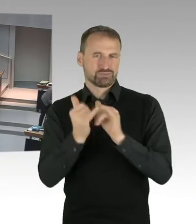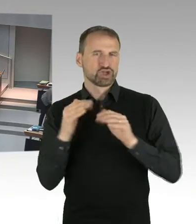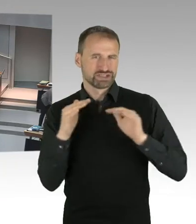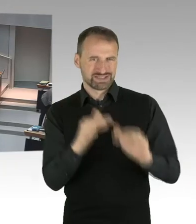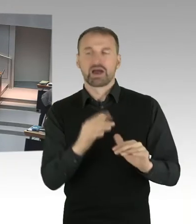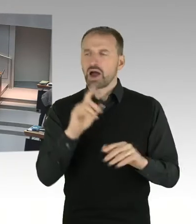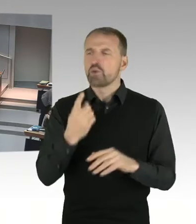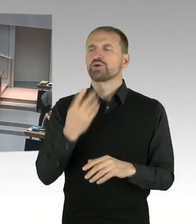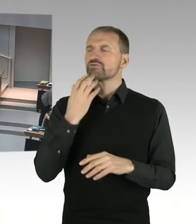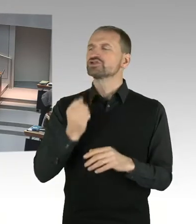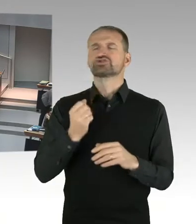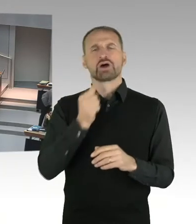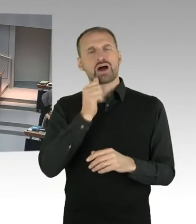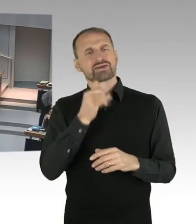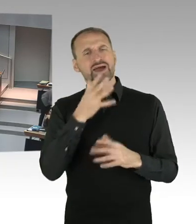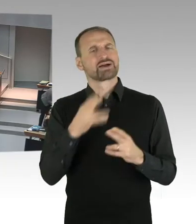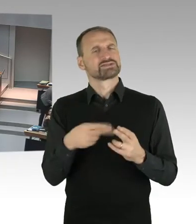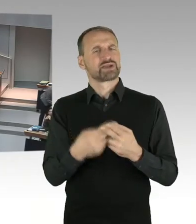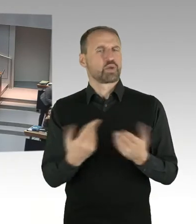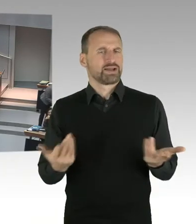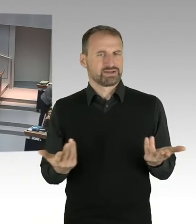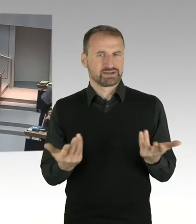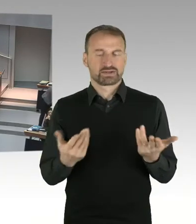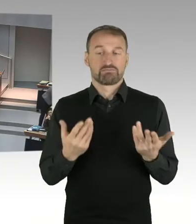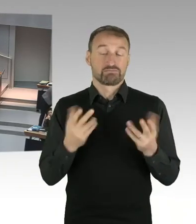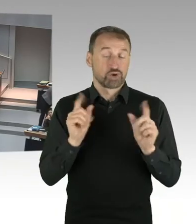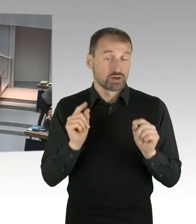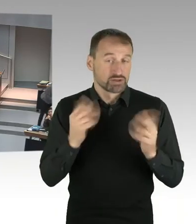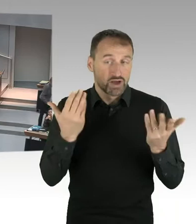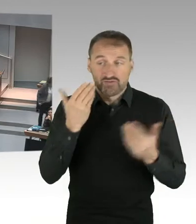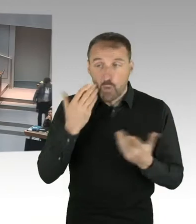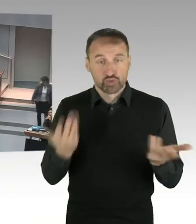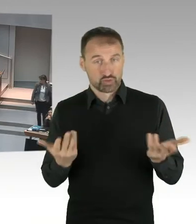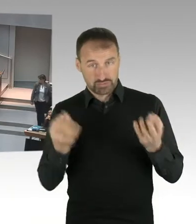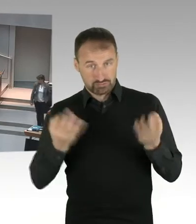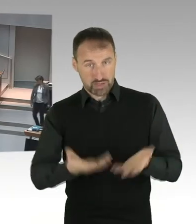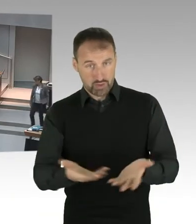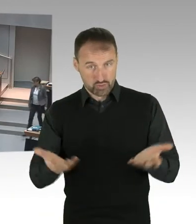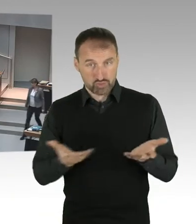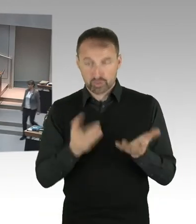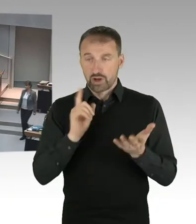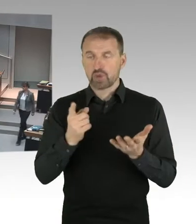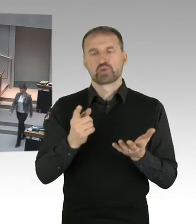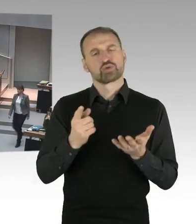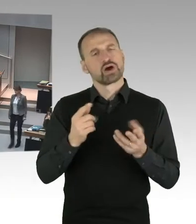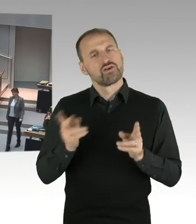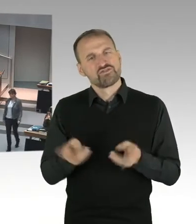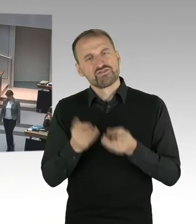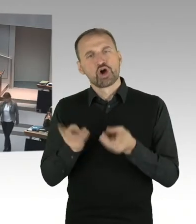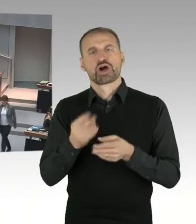auch ein Anteil förderfähigen Wohnraumes errichtet werden. Dass dort die Gewerbe so organisiert werden können, dass dort auch kleinteilige,